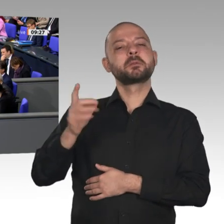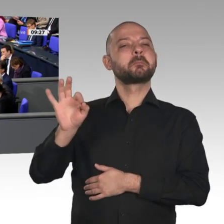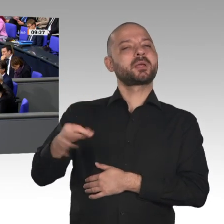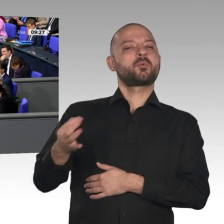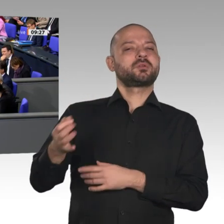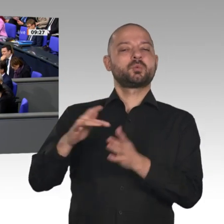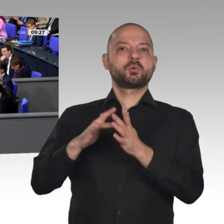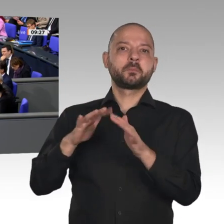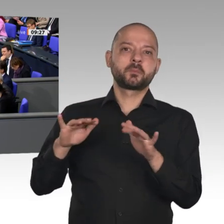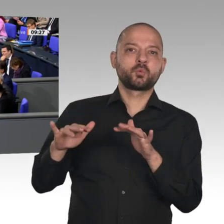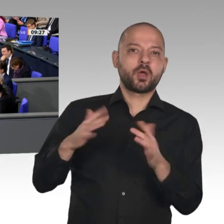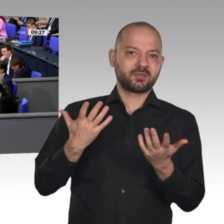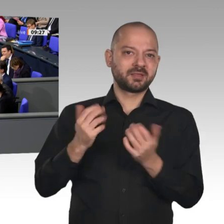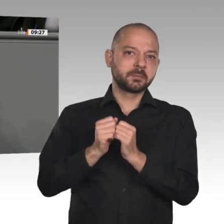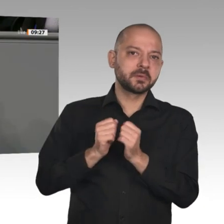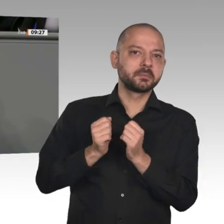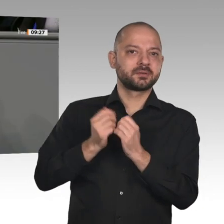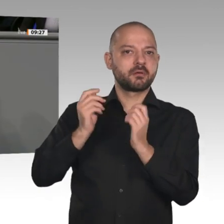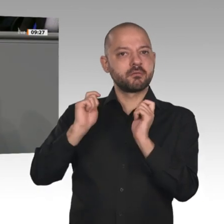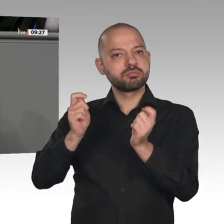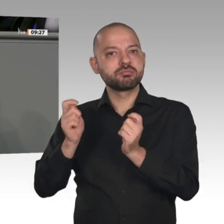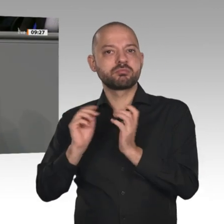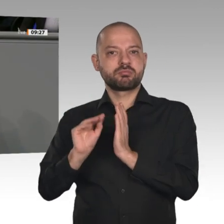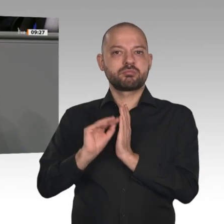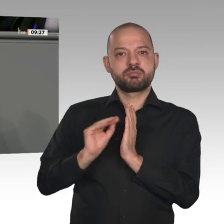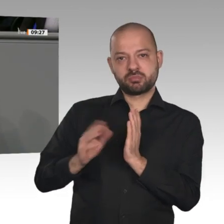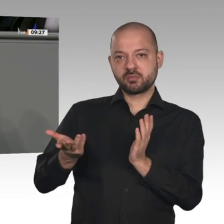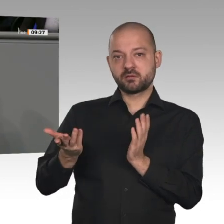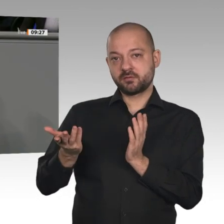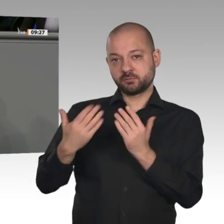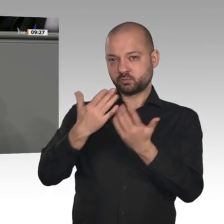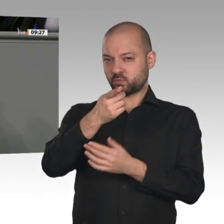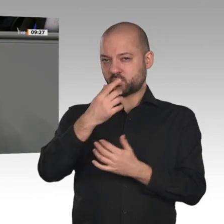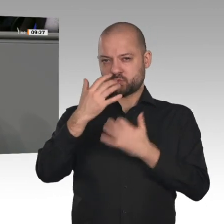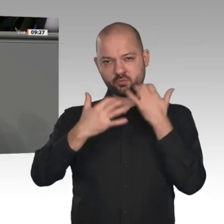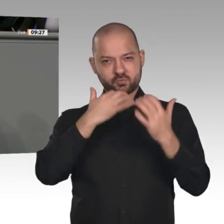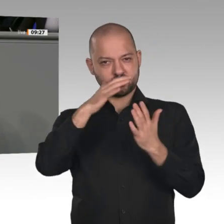„Regierungserklärung“, und was Sie nicht geschafft haben, was Sie versäumt